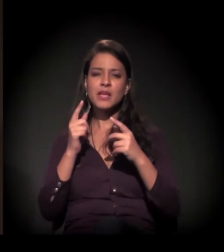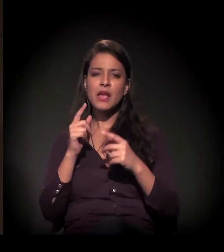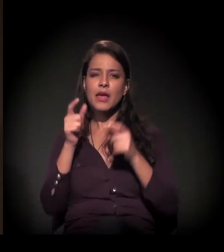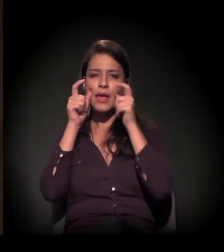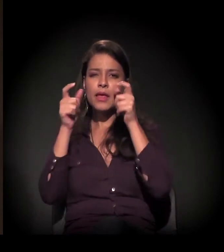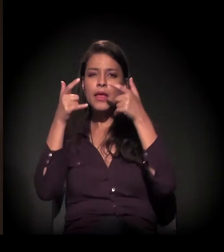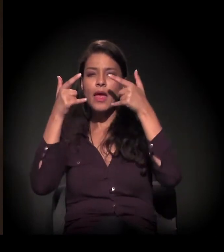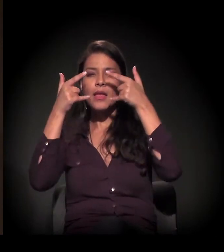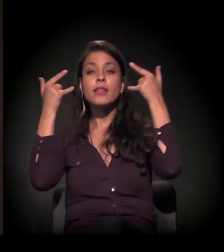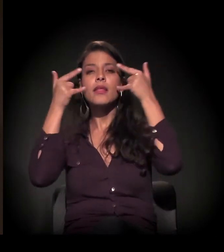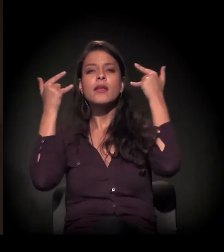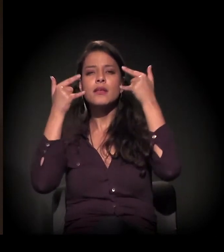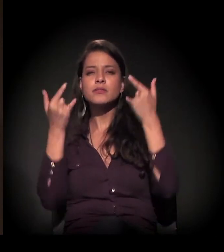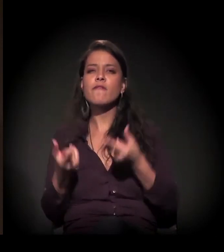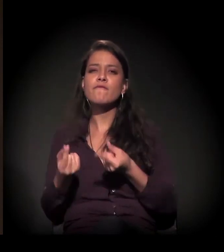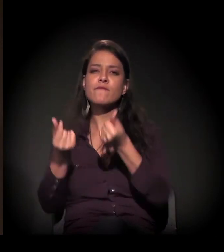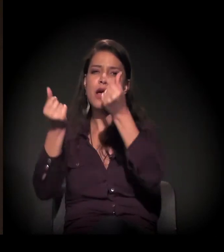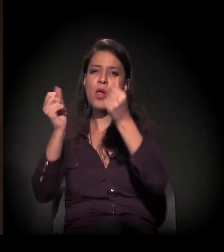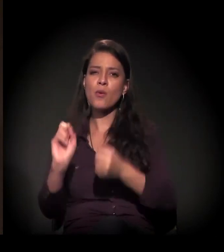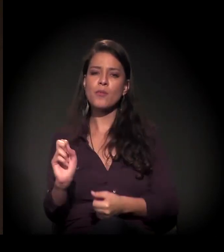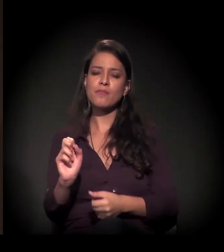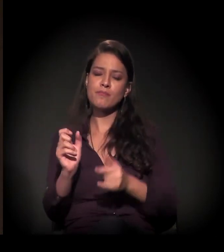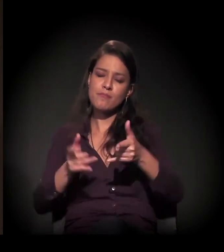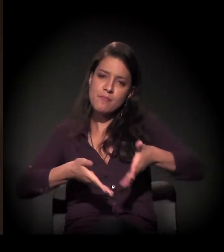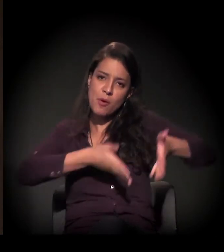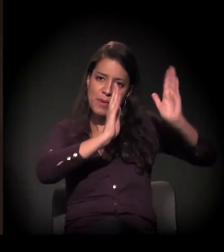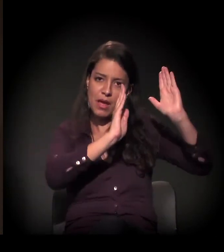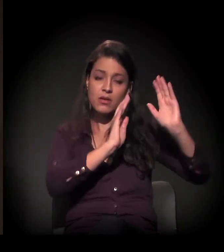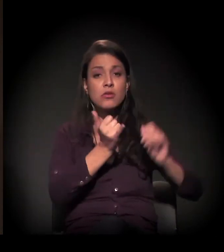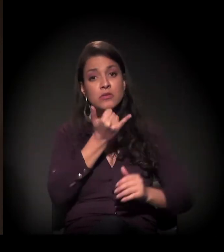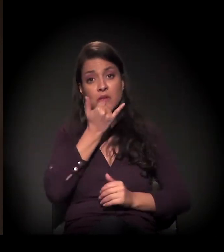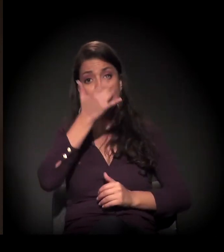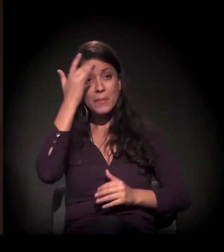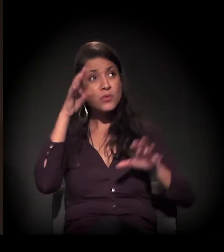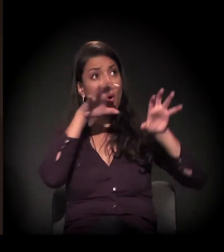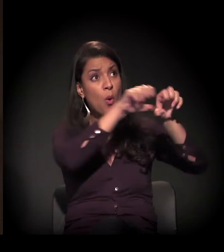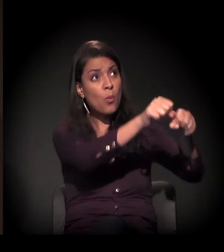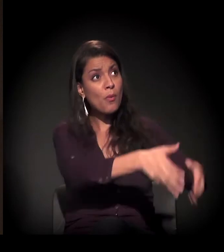aconteça a reintegração de posse de uma ocupação que está ali há mais de dez anos...